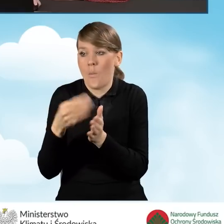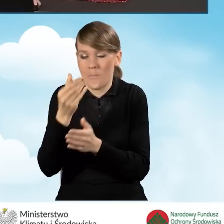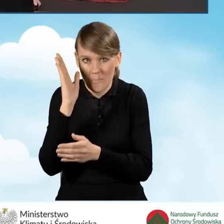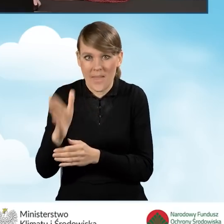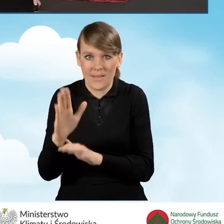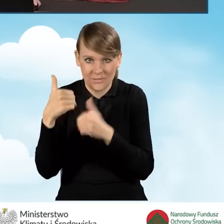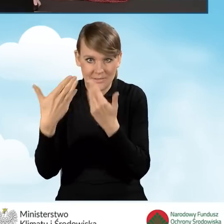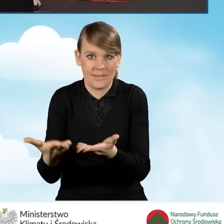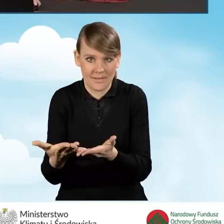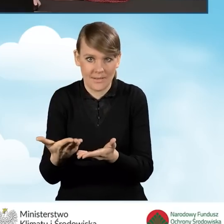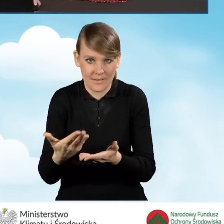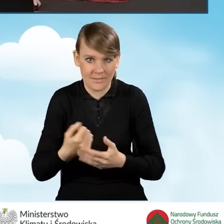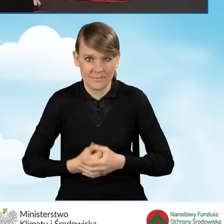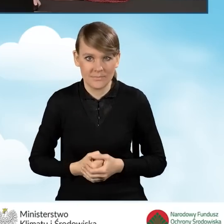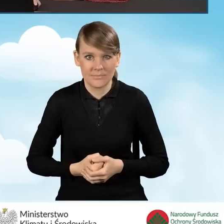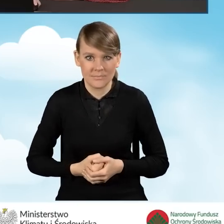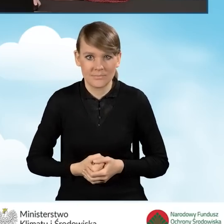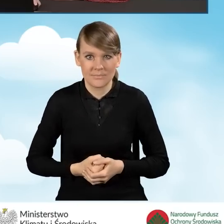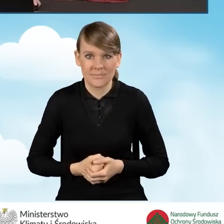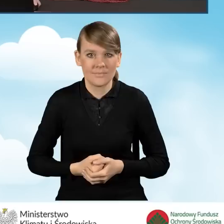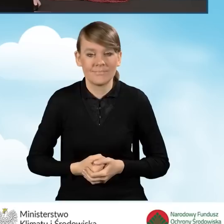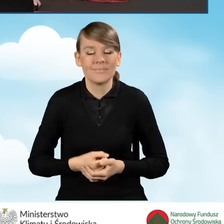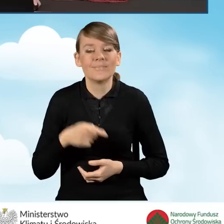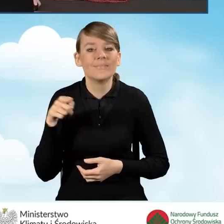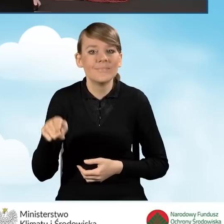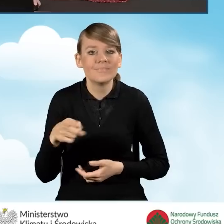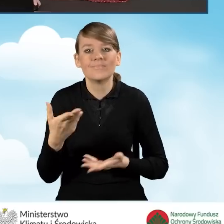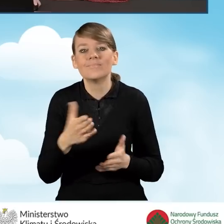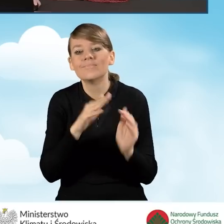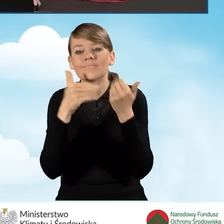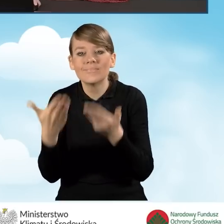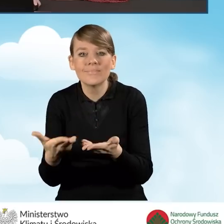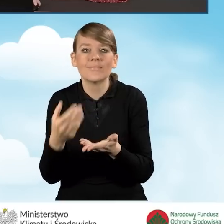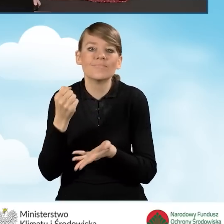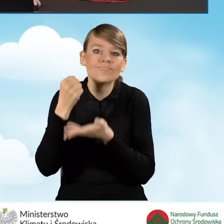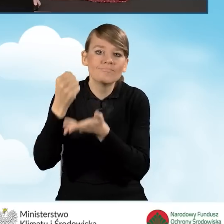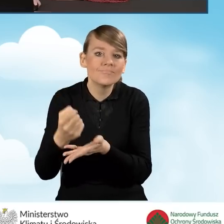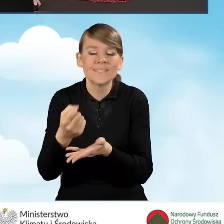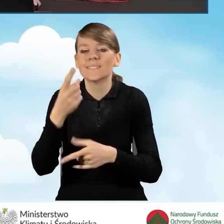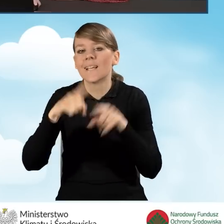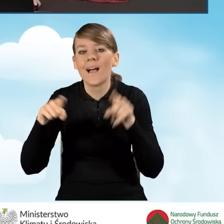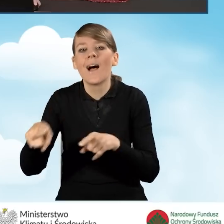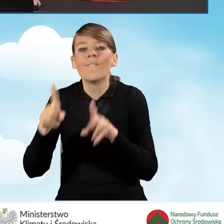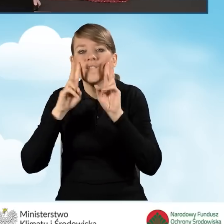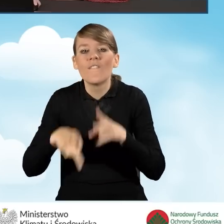dofinansowania uzyska. Rozliczenie dofinansowania zależy od realnie faktycznie poniesionych kosztów